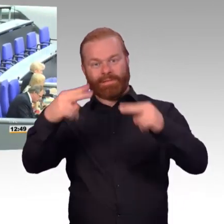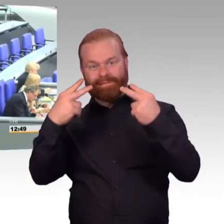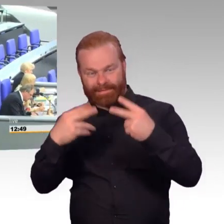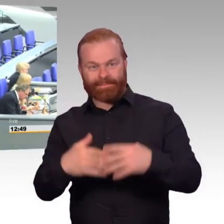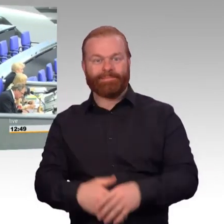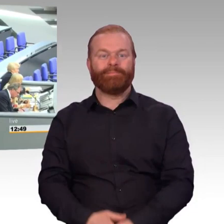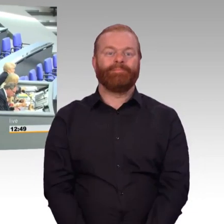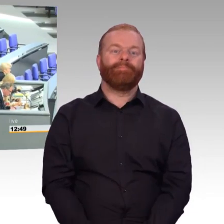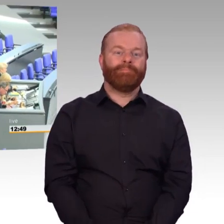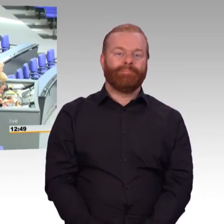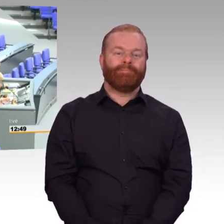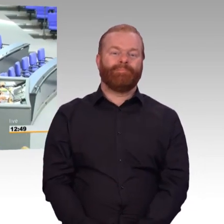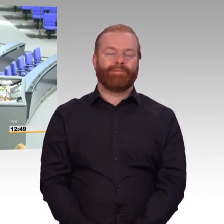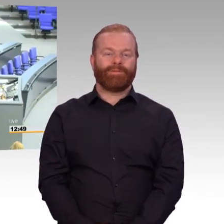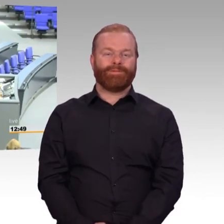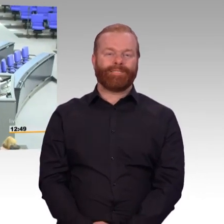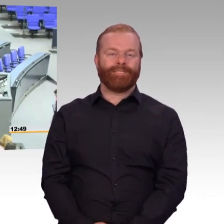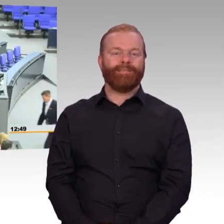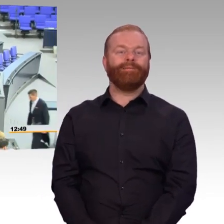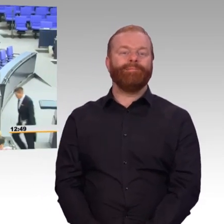für die CDU/CSU-Fraktion Oswin Veith.